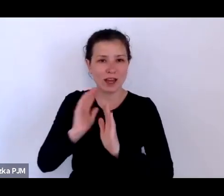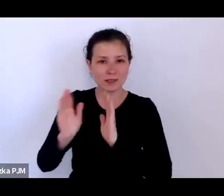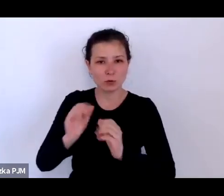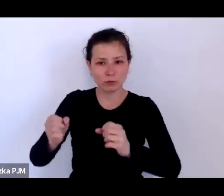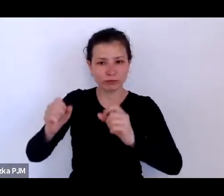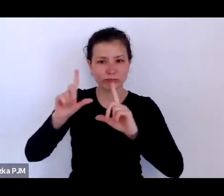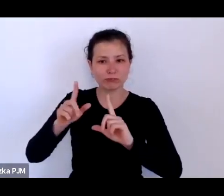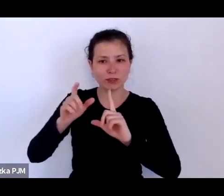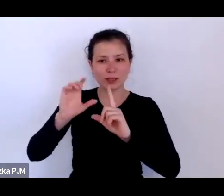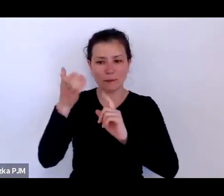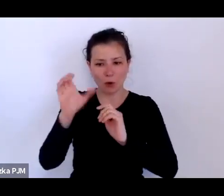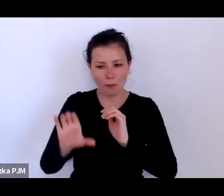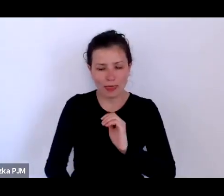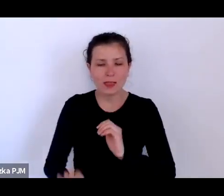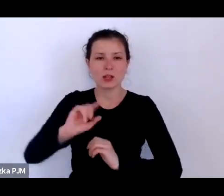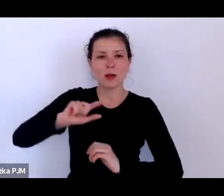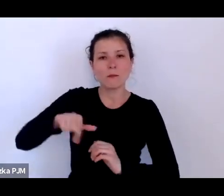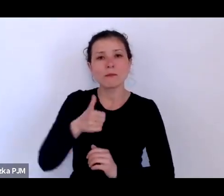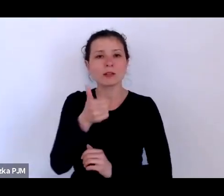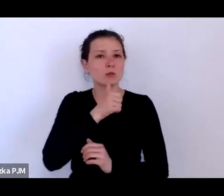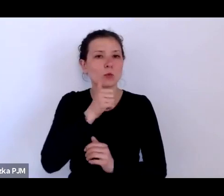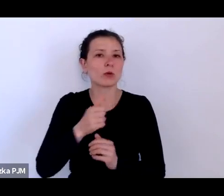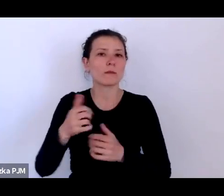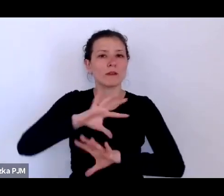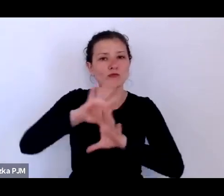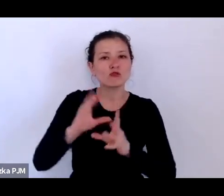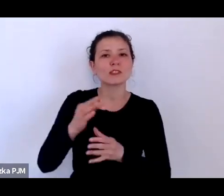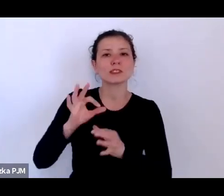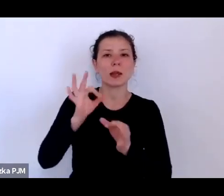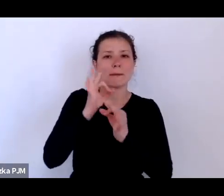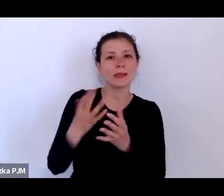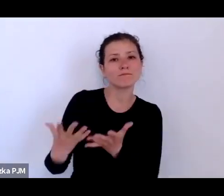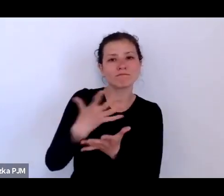wszystkie te pytania postaramy się zebrać i spróbujemy na nie odpowiedzieć.